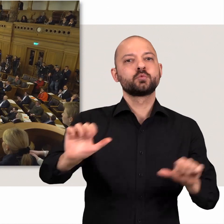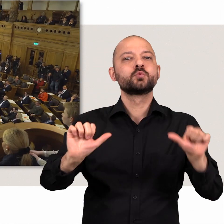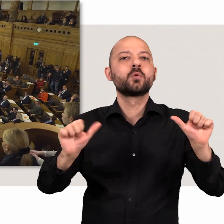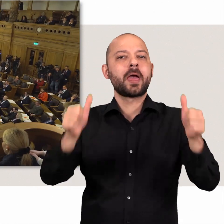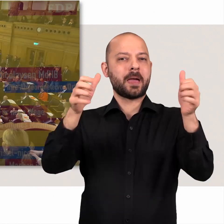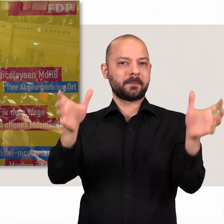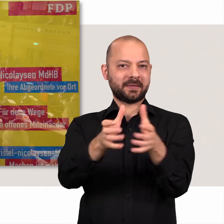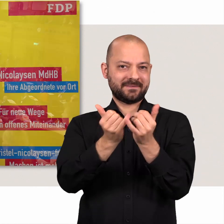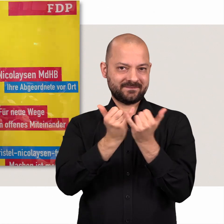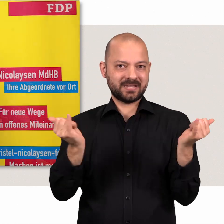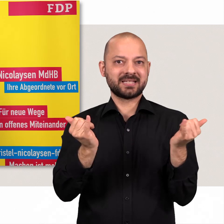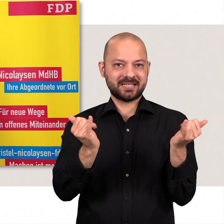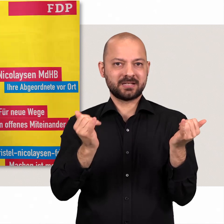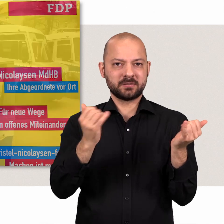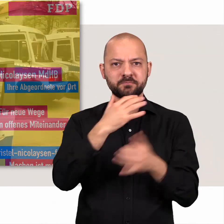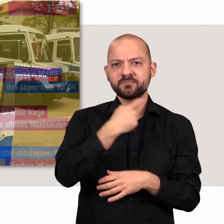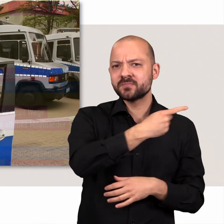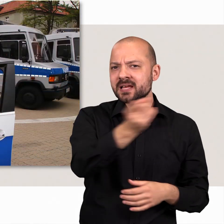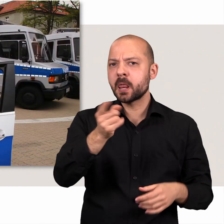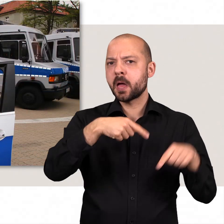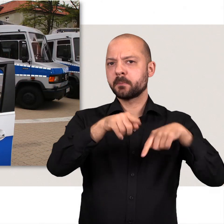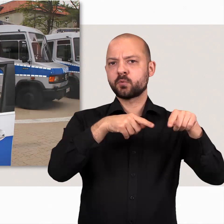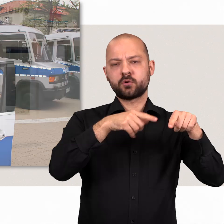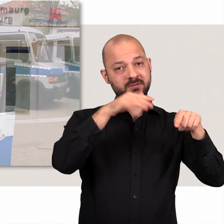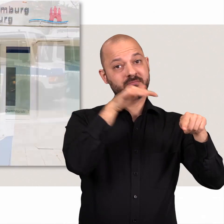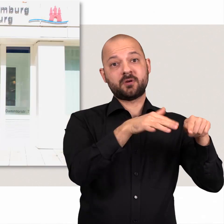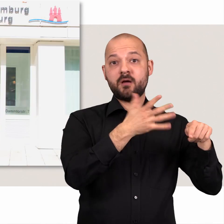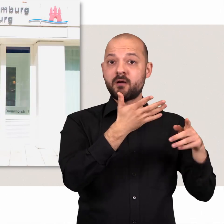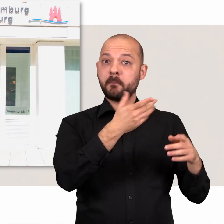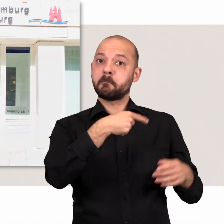Dabei sind die meisten Abgeordneten neben ihrem Mandat noch berufstätig.